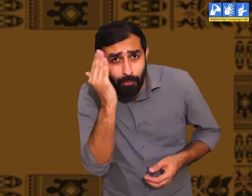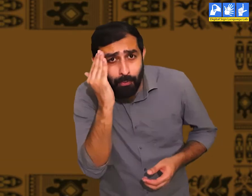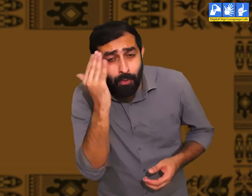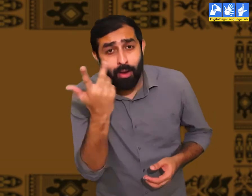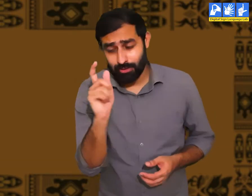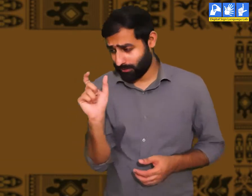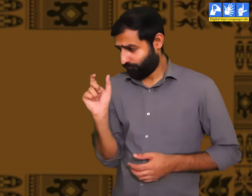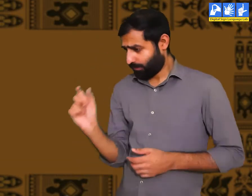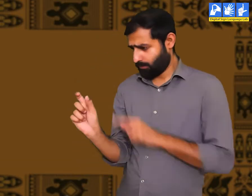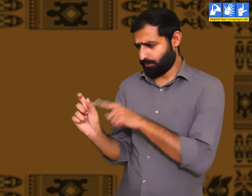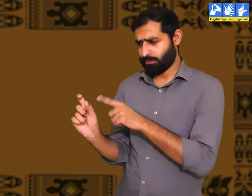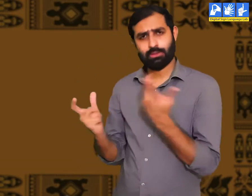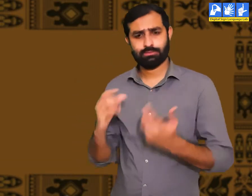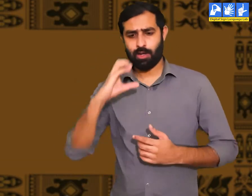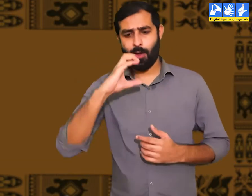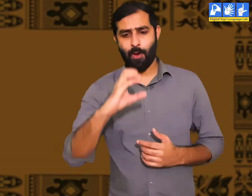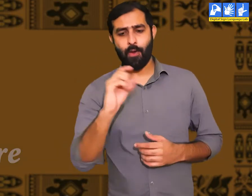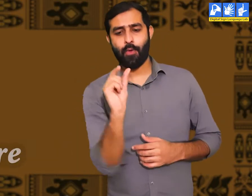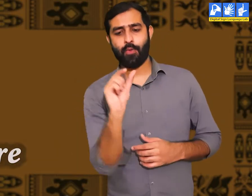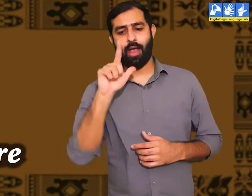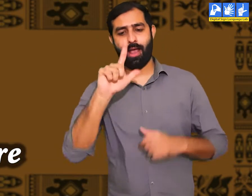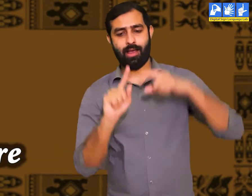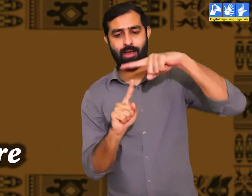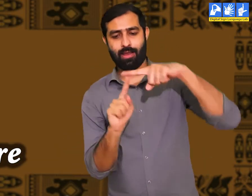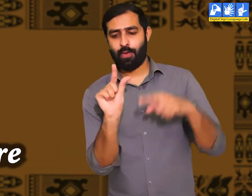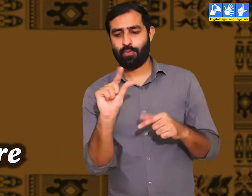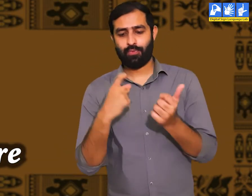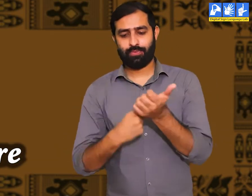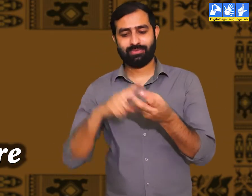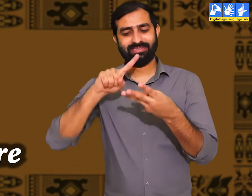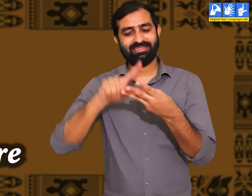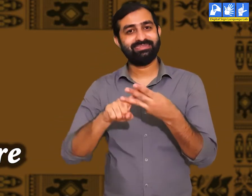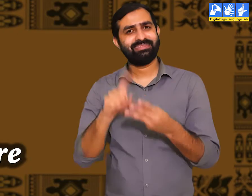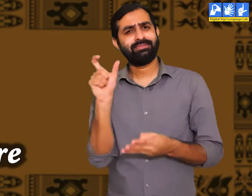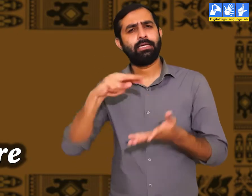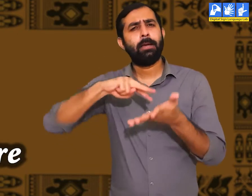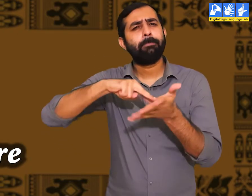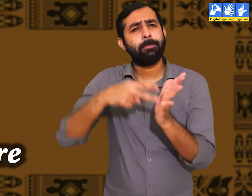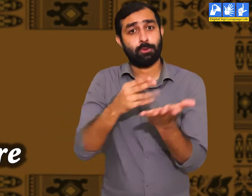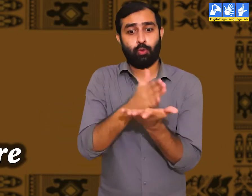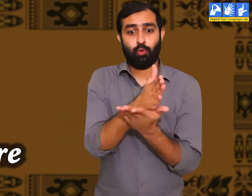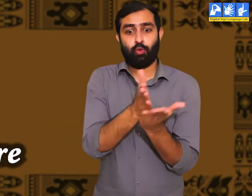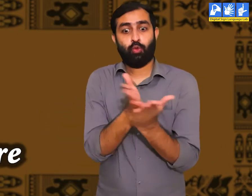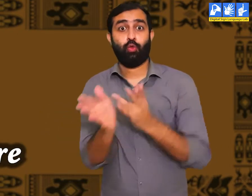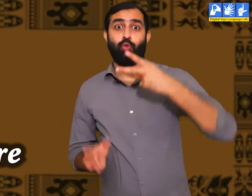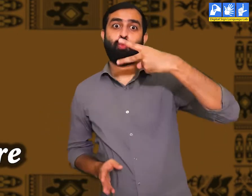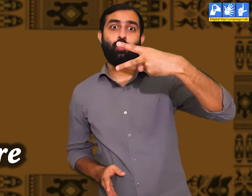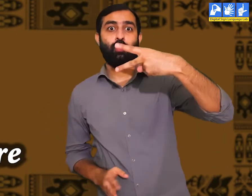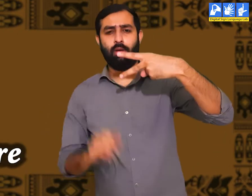क्या आप सभी जानते हैं की संस्कृति का क्या अर्थ होता हैं ? इसके दो अर्थ होते हैं।